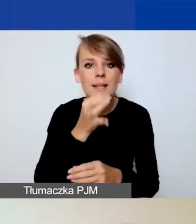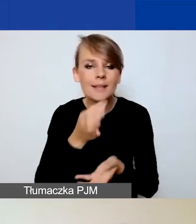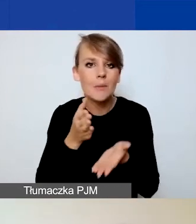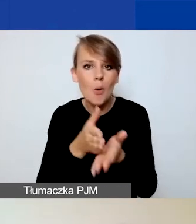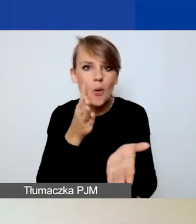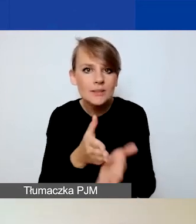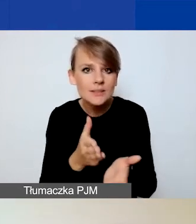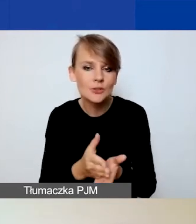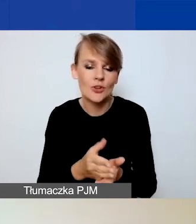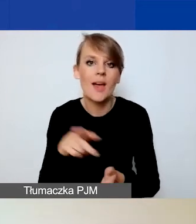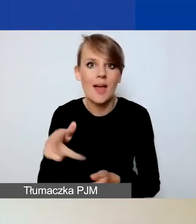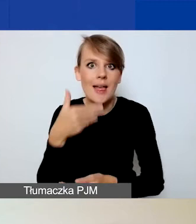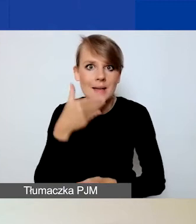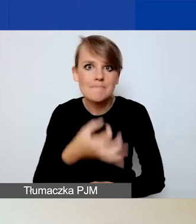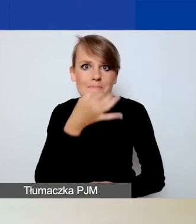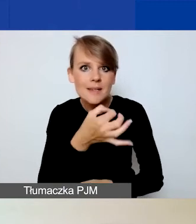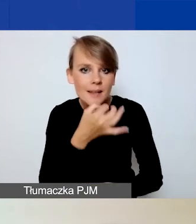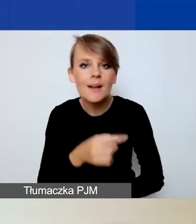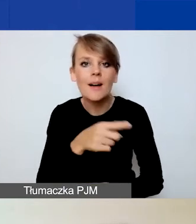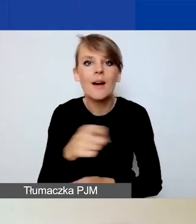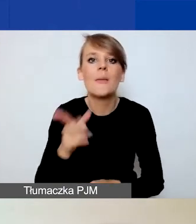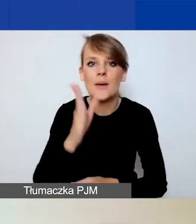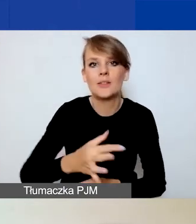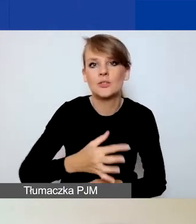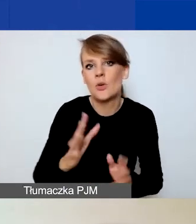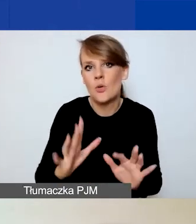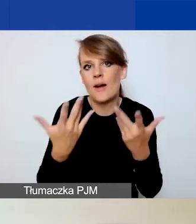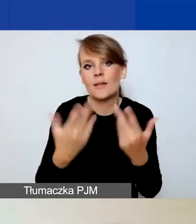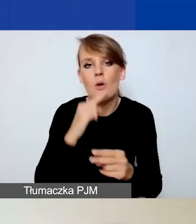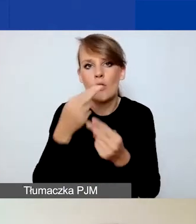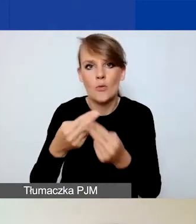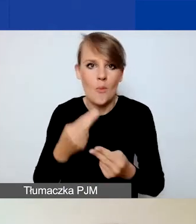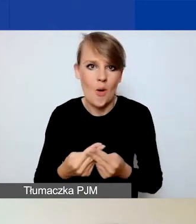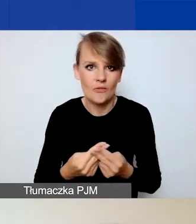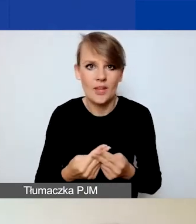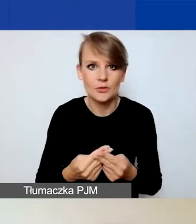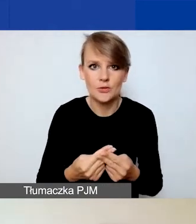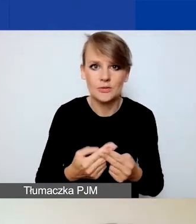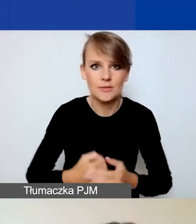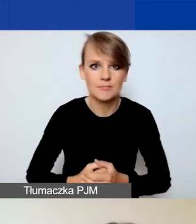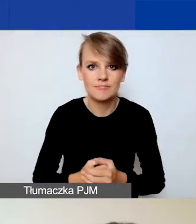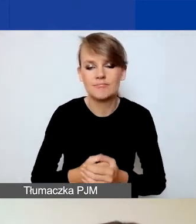które pozwolą państwu lepiej odpowiedzieć na nasze pytania.